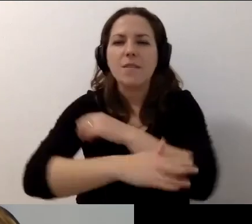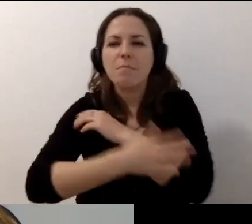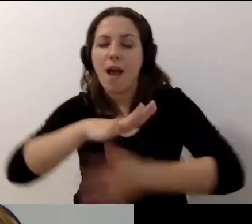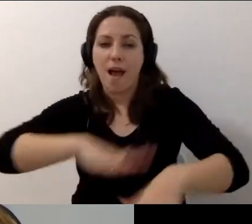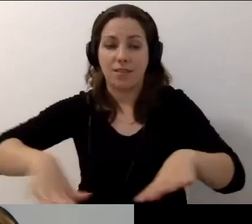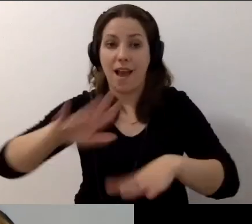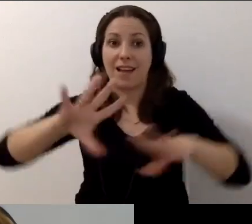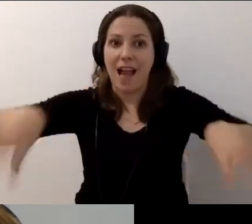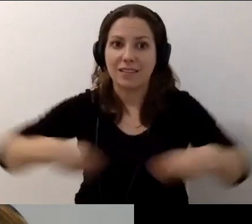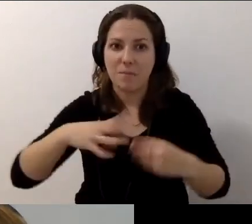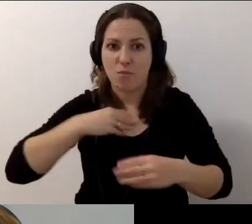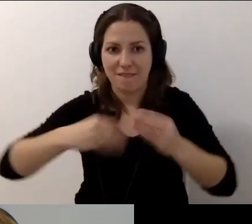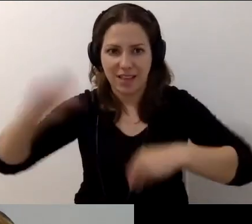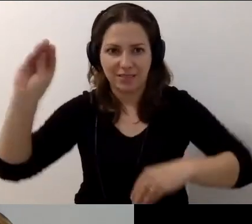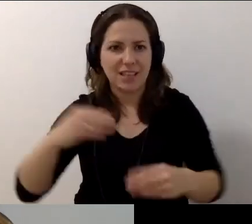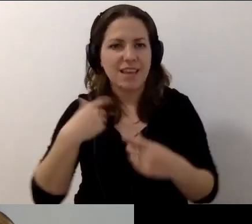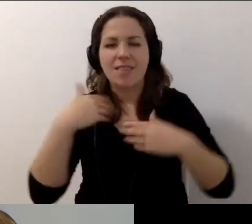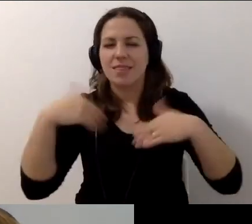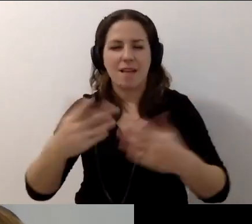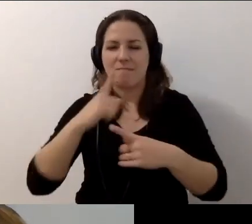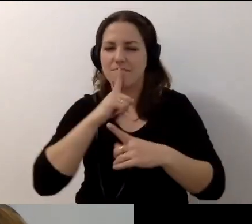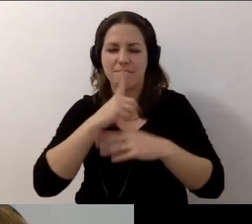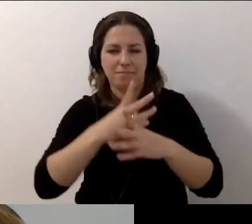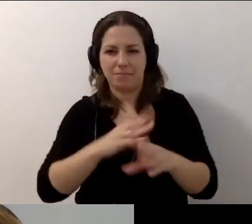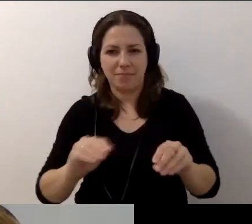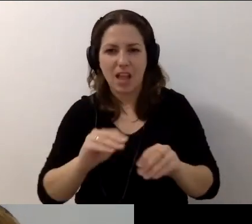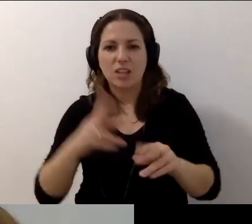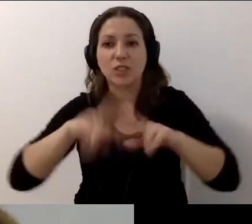Uwaga, nie dam już nikomu nic powiedzieć. Mamy 3 minuty.